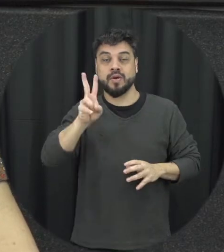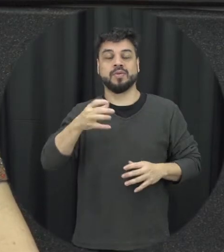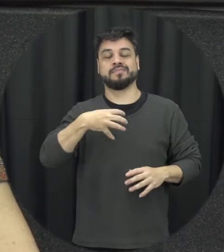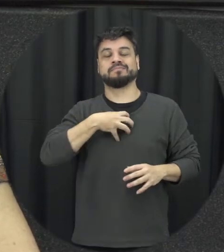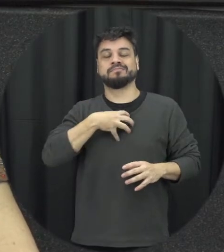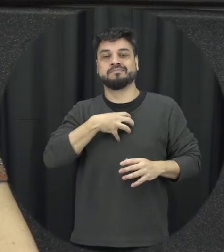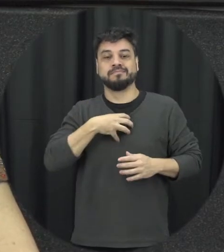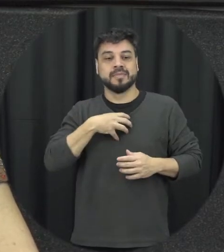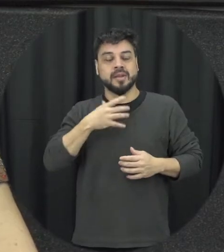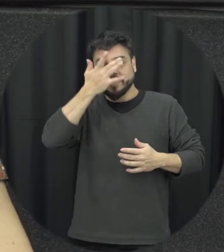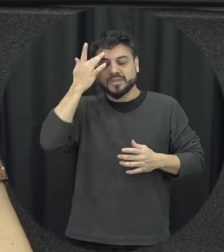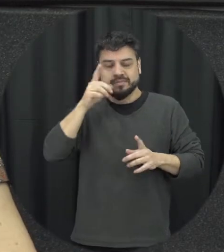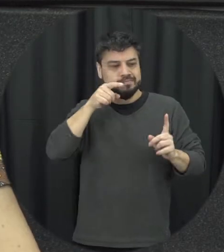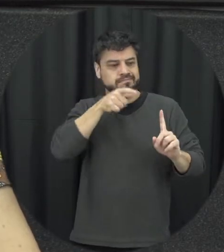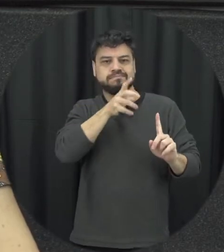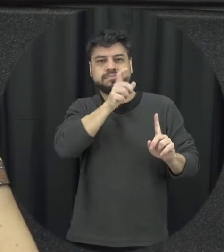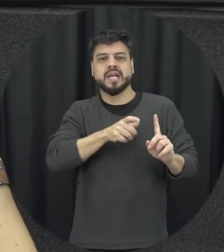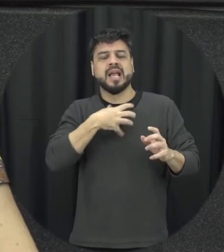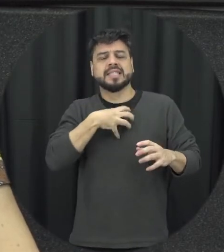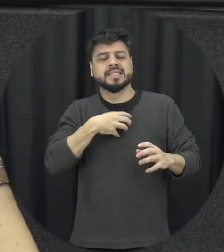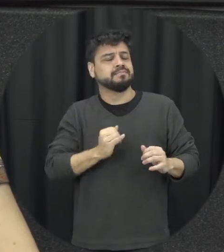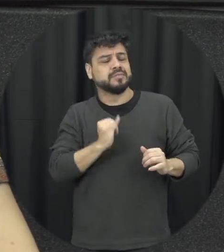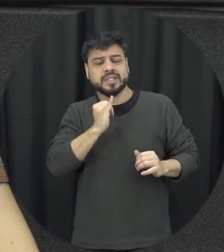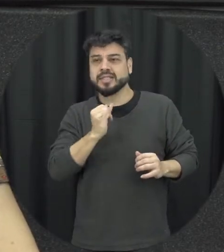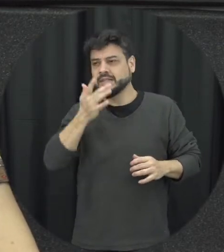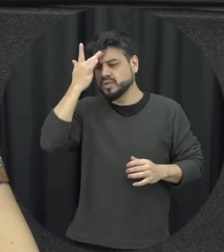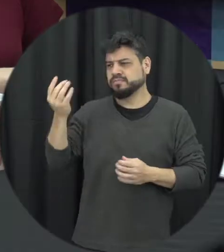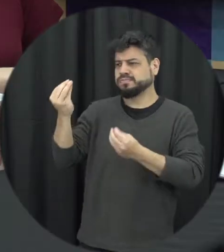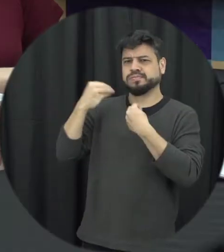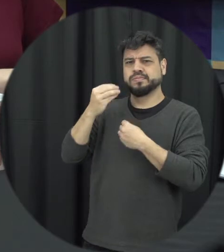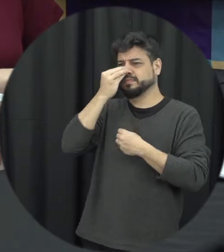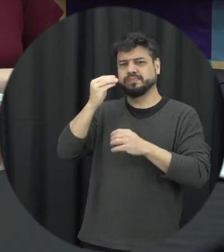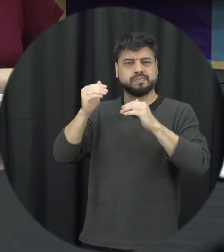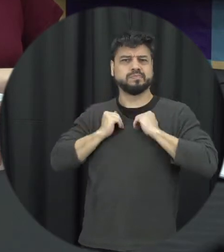seja importante pra pessoa e que a outra pessoa não respeita né e acaba disso isso também é um